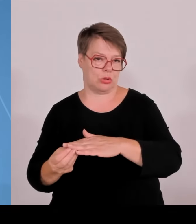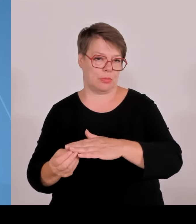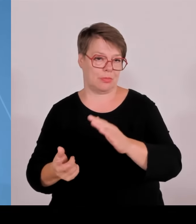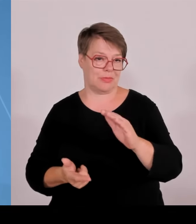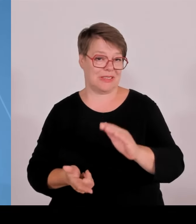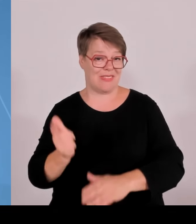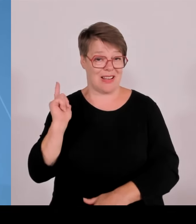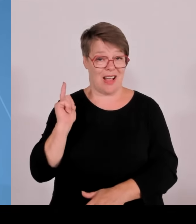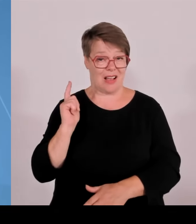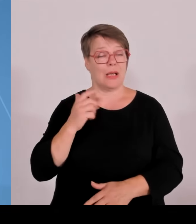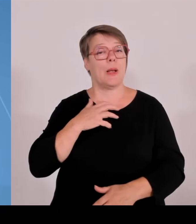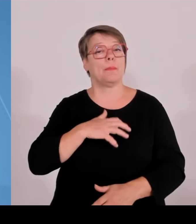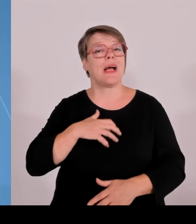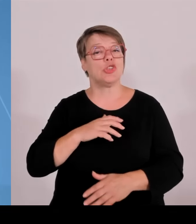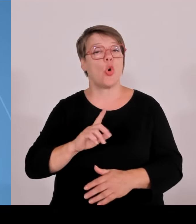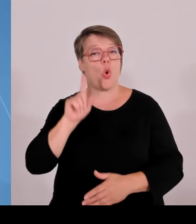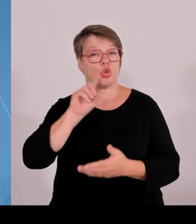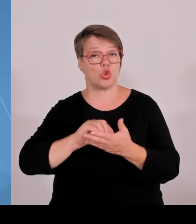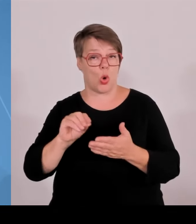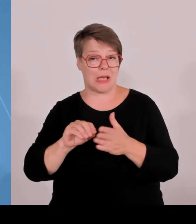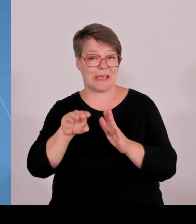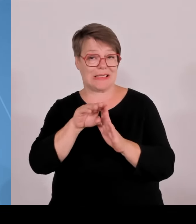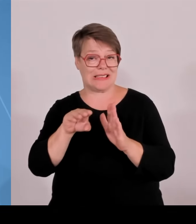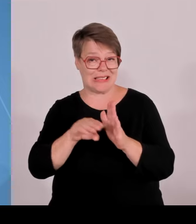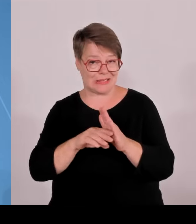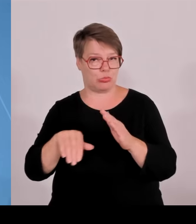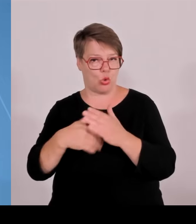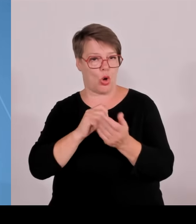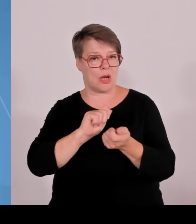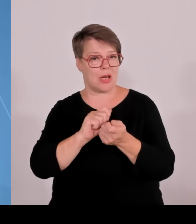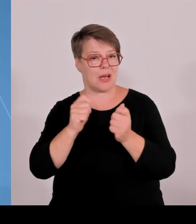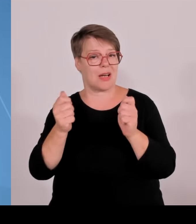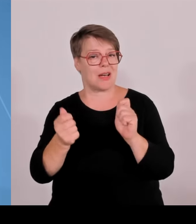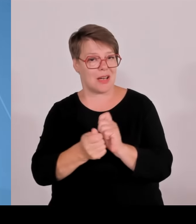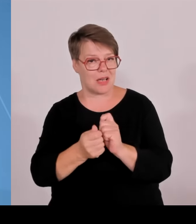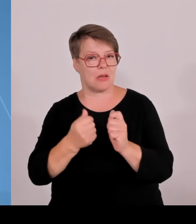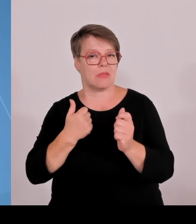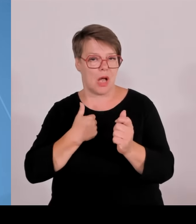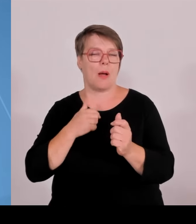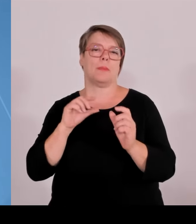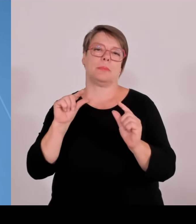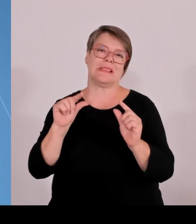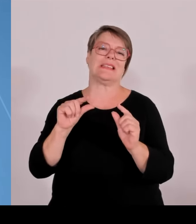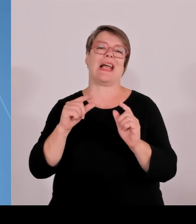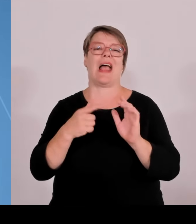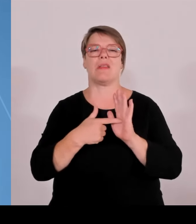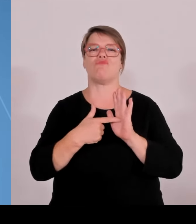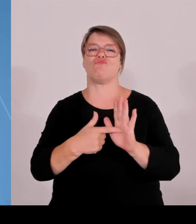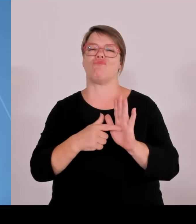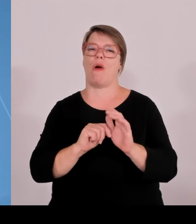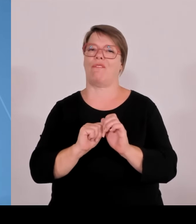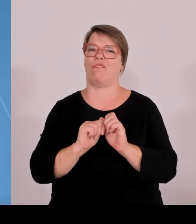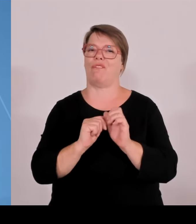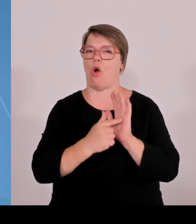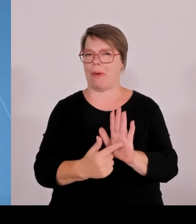Wir haben insgesamt 17 Hochschulen für Angewandte Wissenschaften, von Neu Ulm bis Hof, von Traunstein bis Schweinfurt mit Studienstandorten.